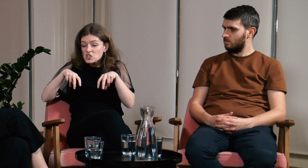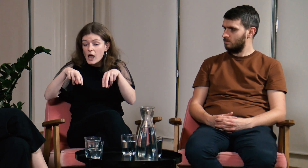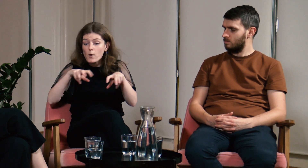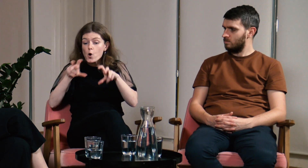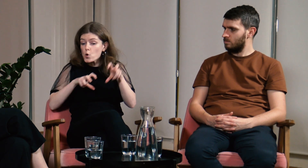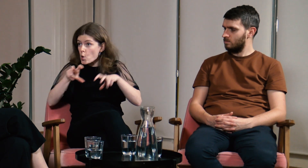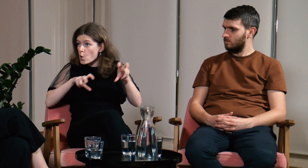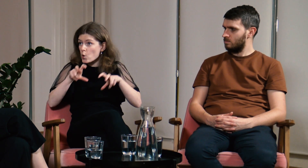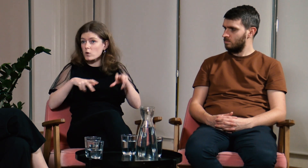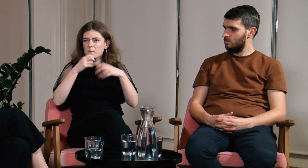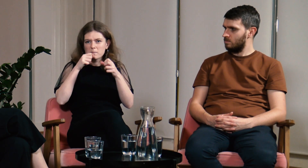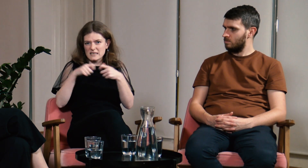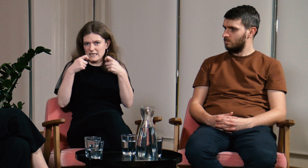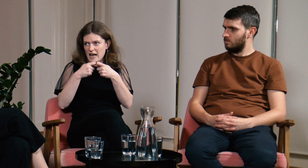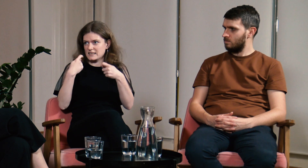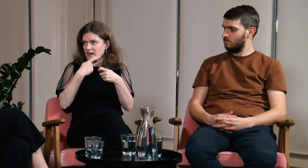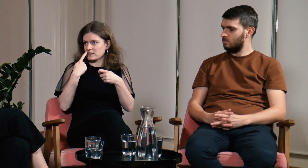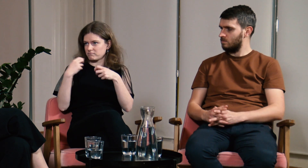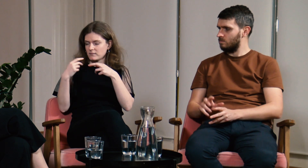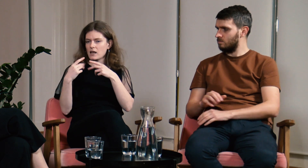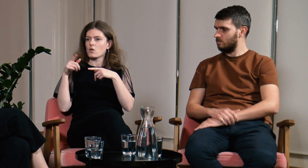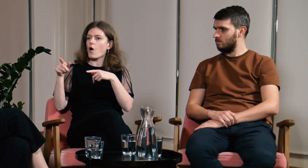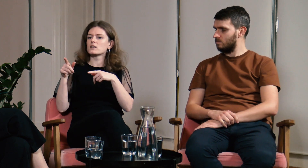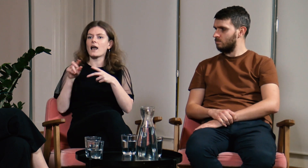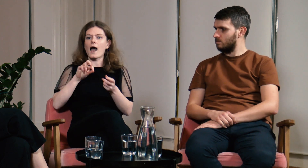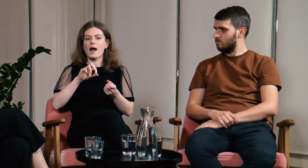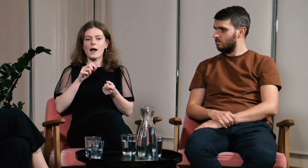Cały czas się poruszaliśmy, więc nie mogłam się skupić na czytaniu z ruchu warg